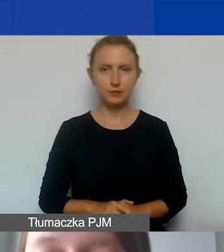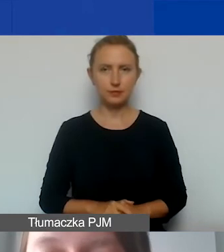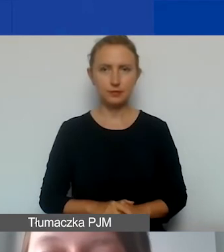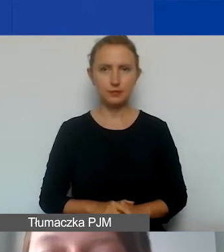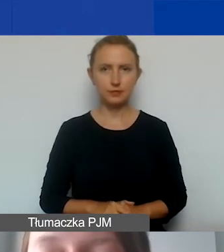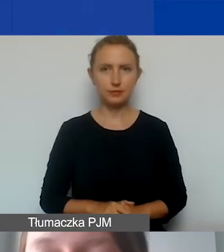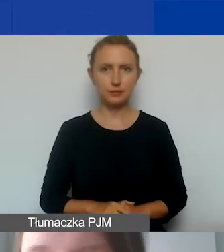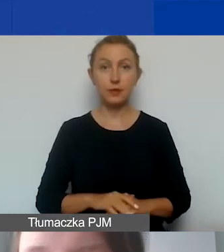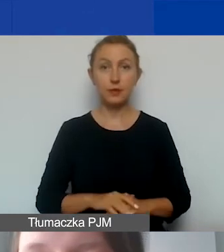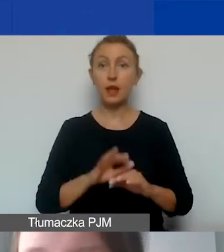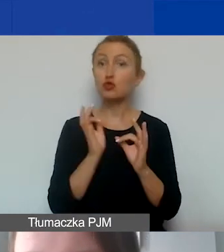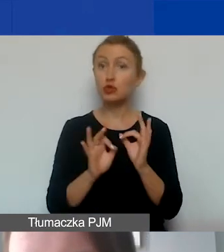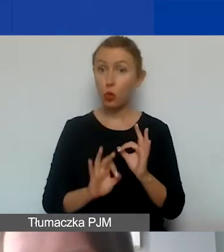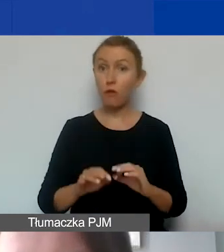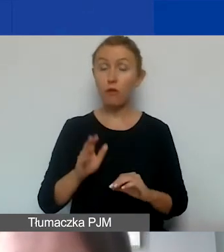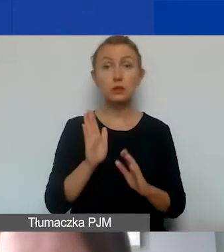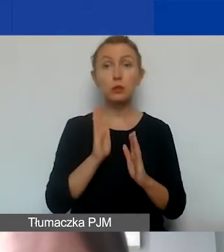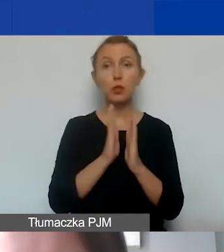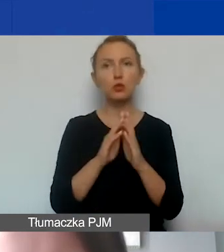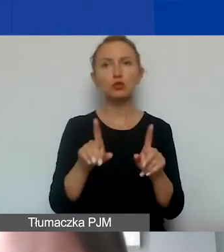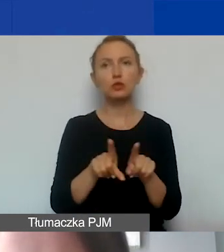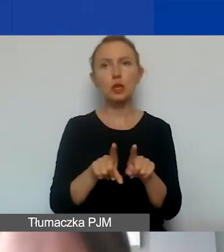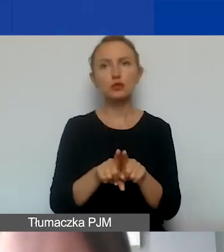Szczegółowo będziemy państwa prosić także w budżecie